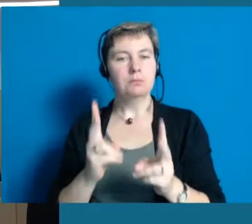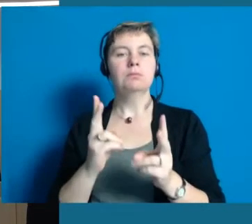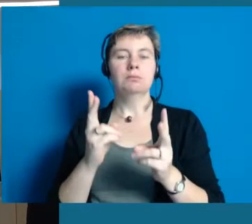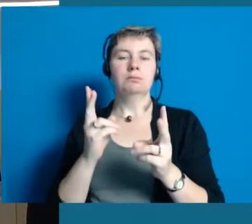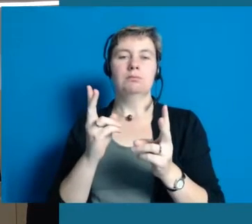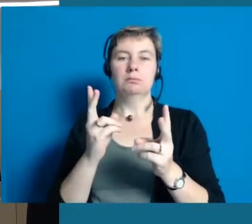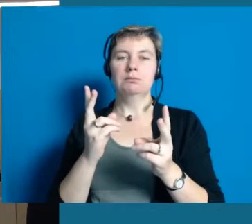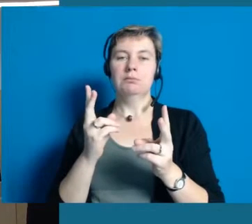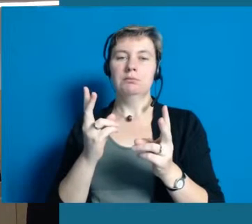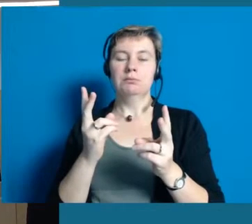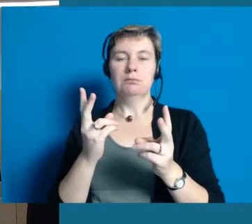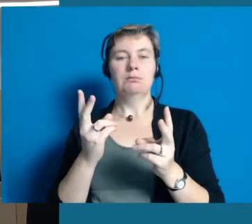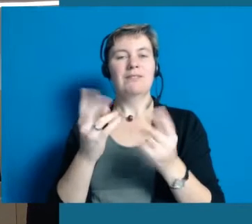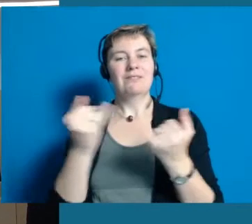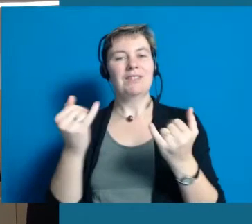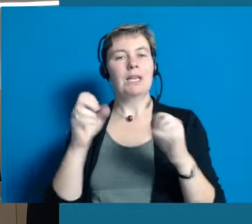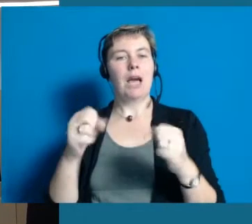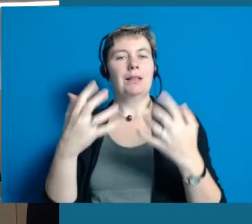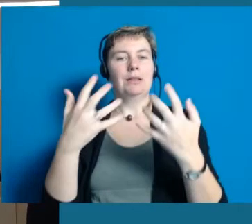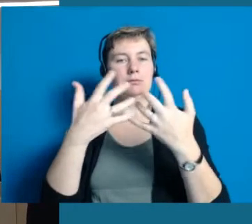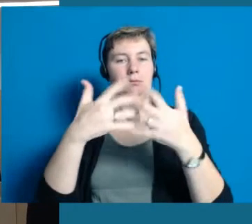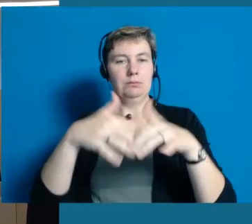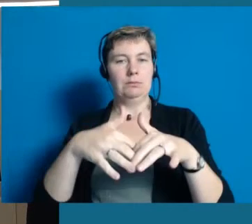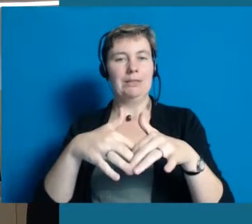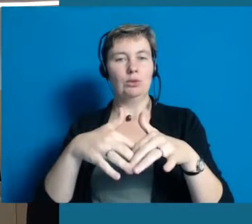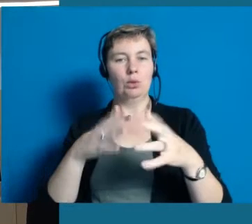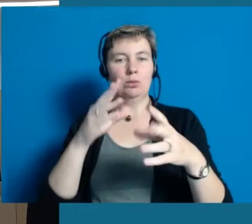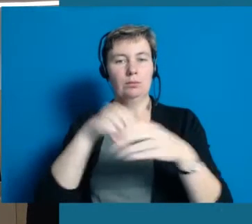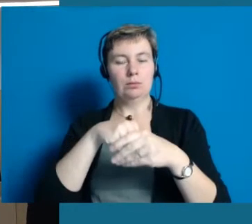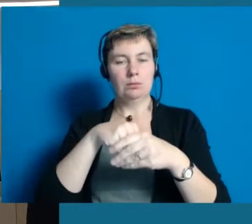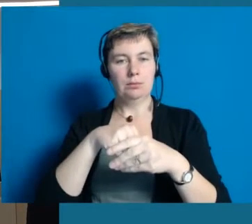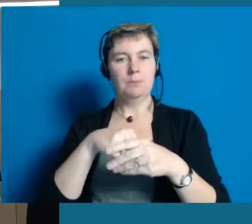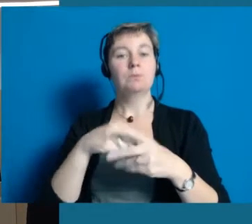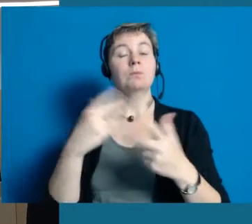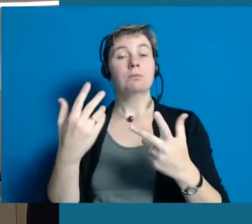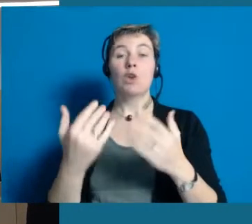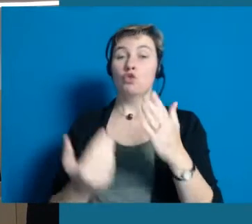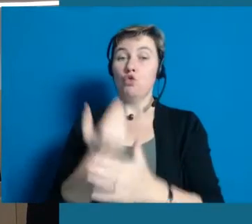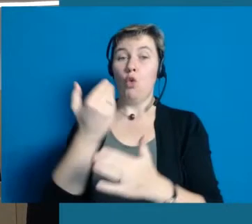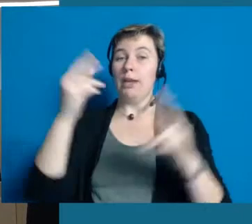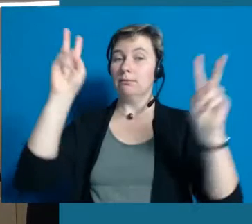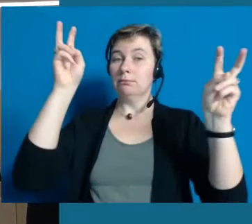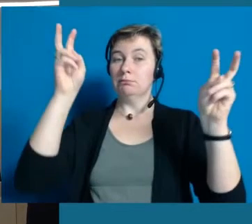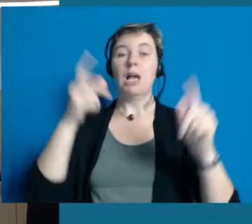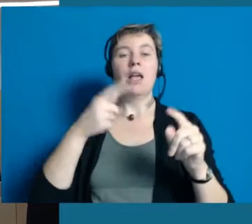hat die Nachbarschaftshilfe sich auch ein anderes Motto überlegt und hat gesagt, wir werden bunter.